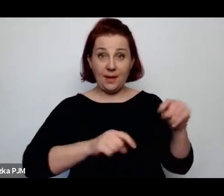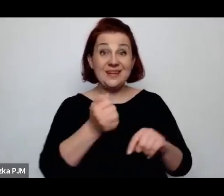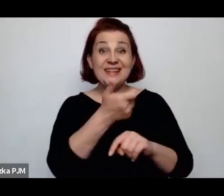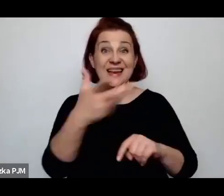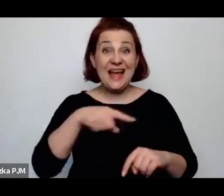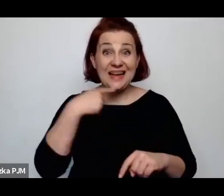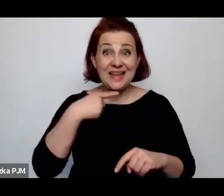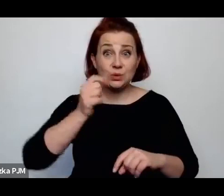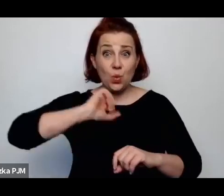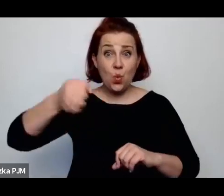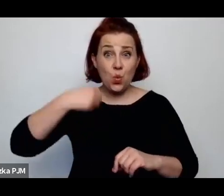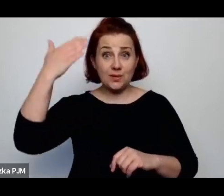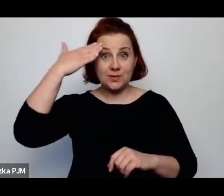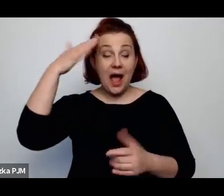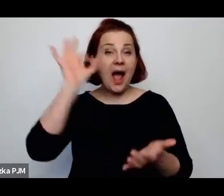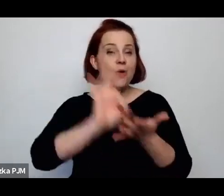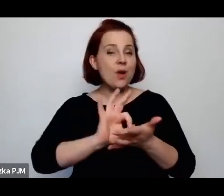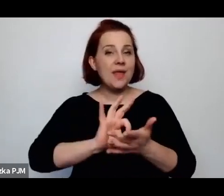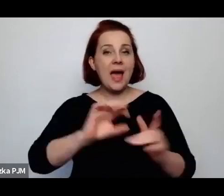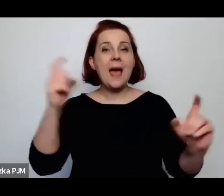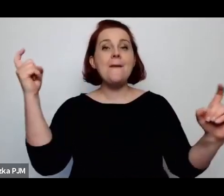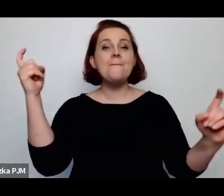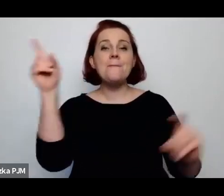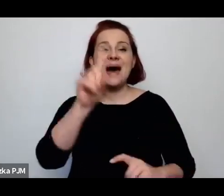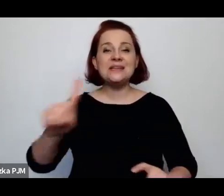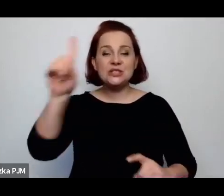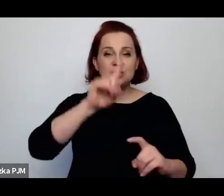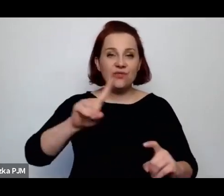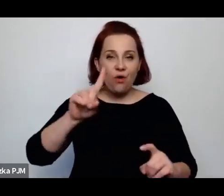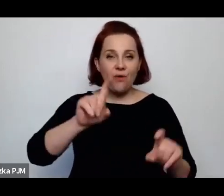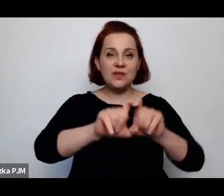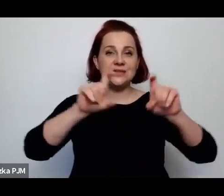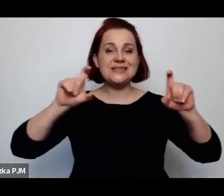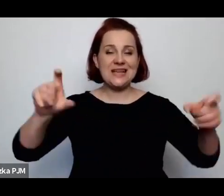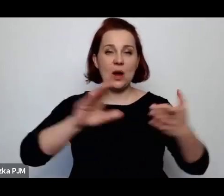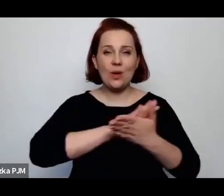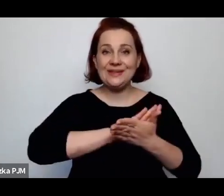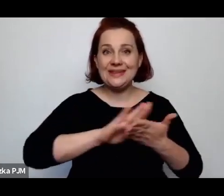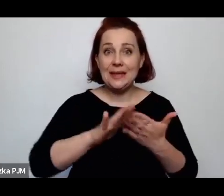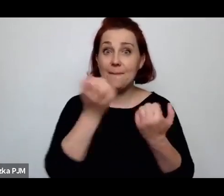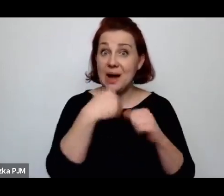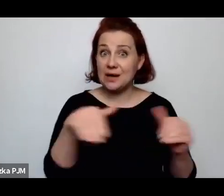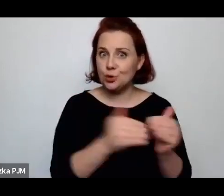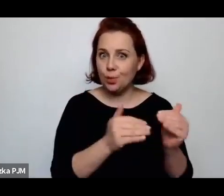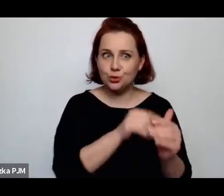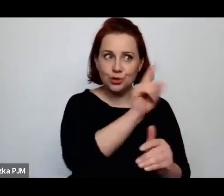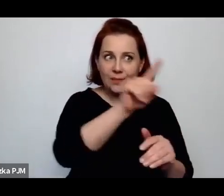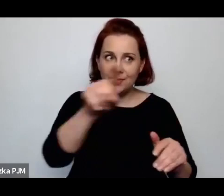co akurat w PZH było dosyć potrzebne, ponieważ było to miejsce dosyć międzynarodowe.